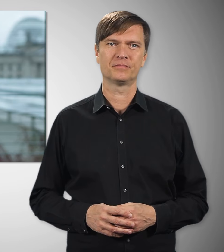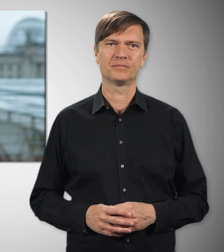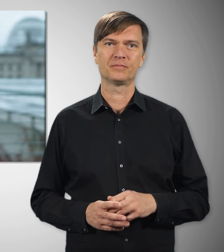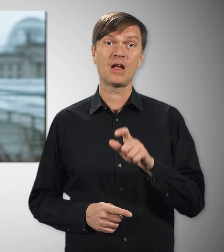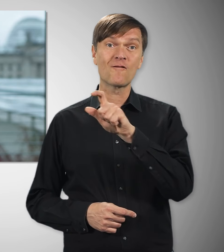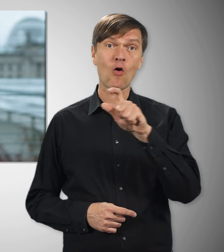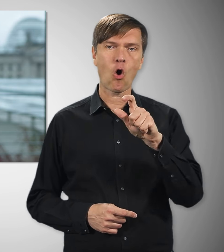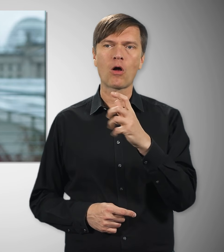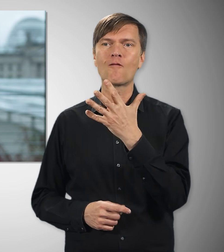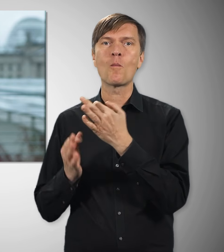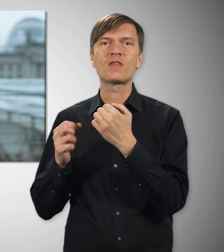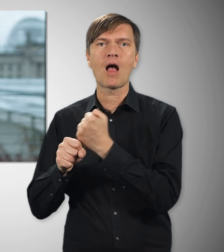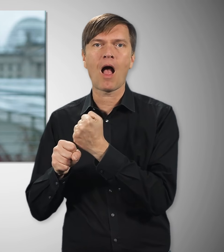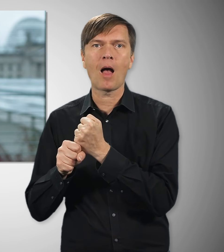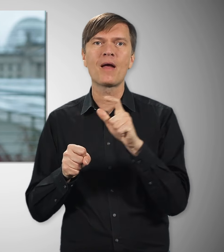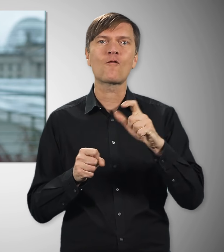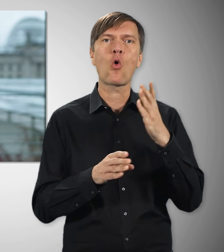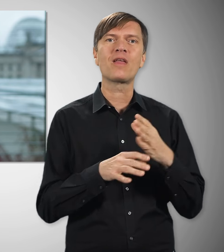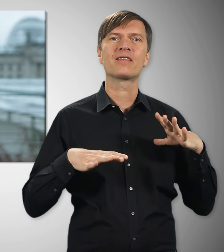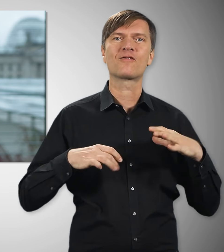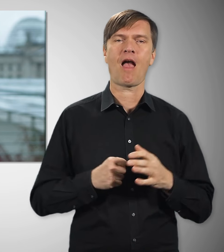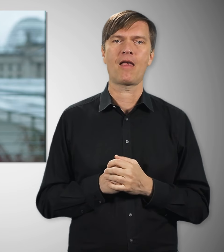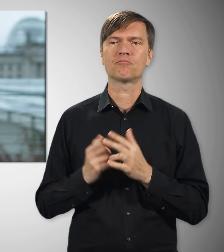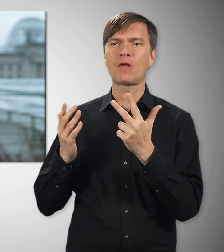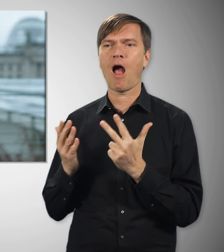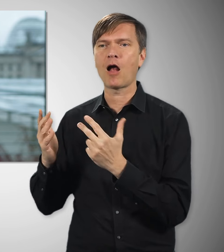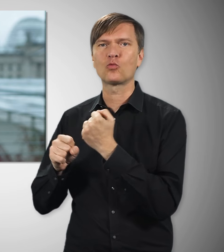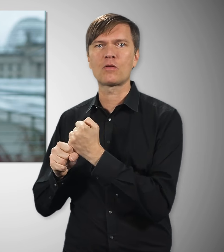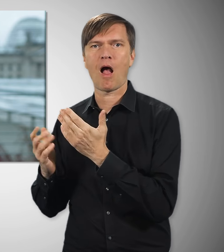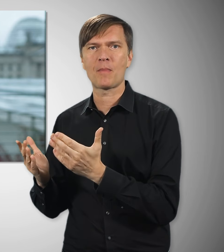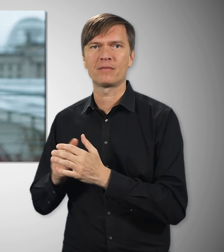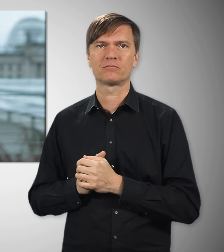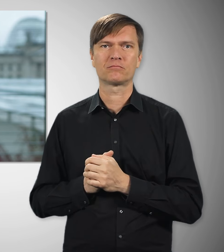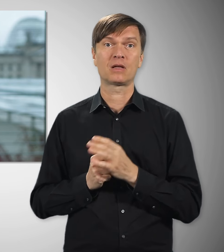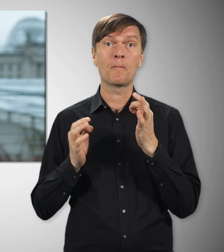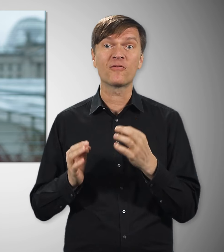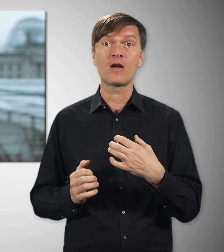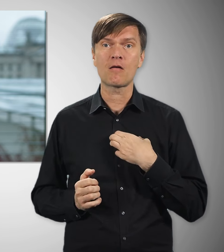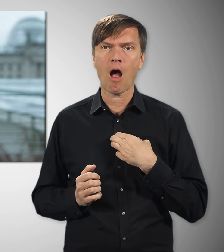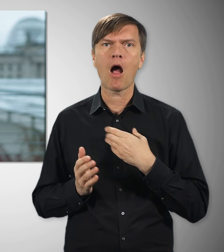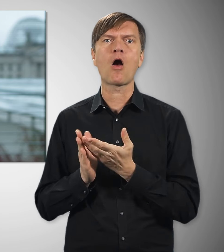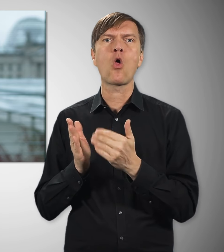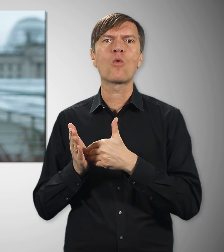Die 5-Tage-Woche und ein freies Wochenende, der 8-Stunden-Tag, Lohnfortzahlung, wenn man krank ist, bezahlter Urlaub,